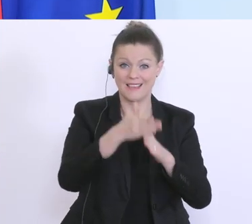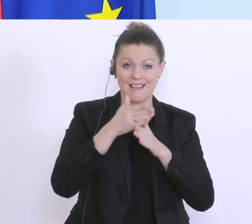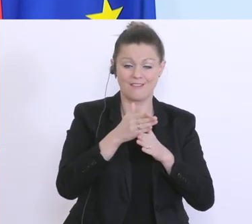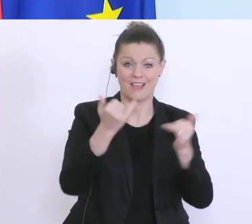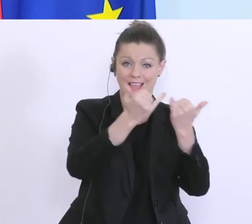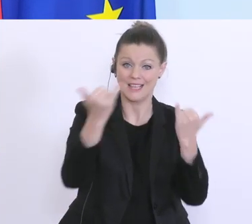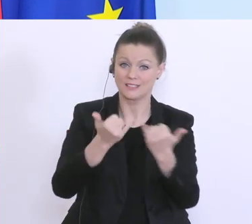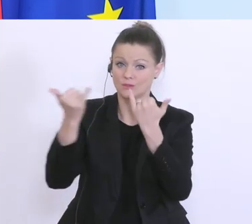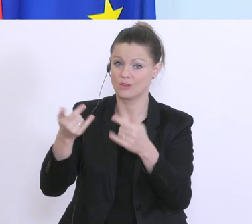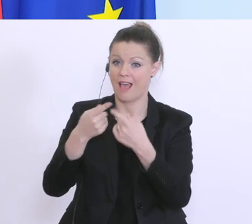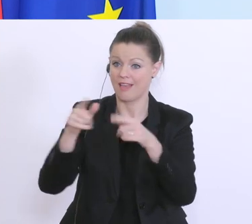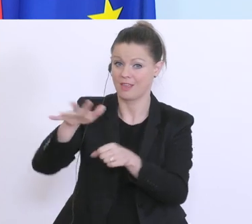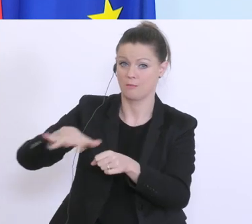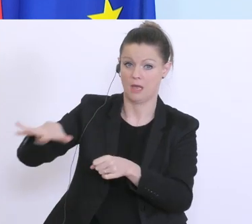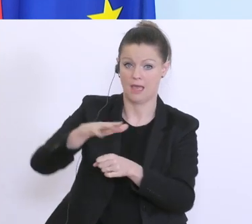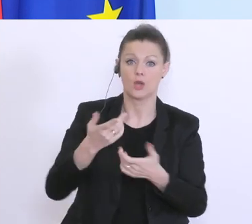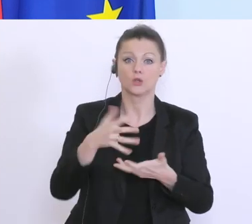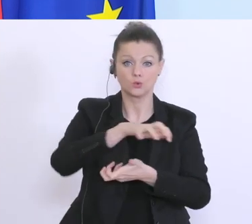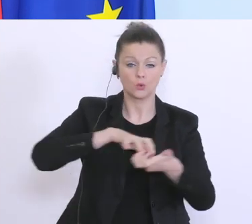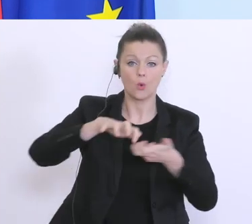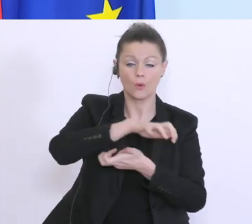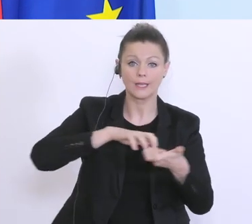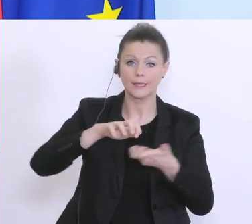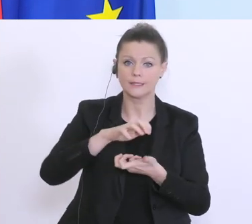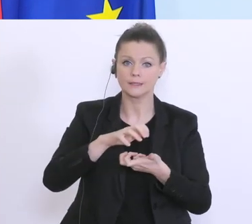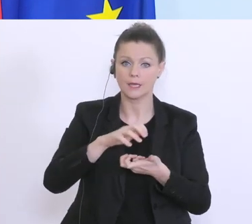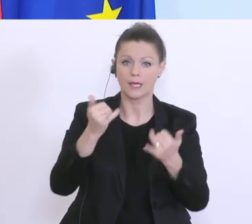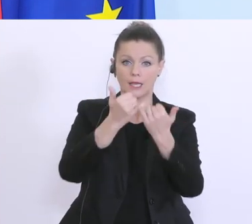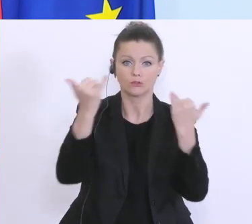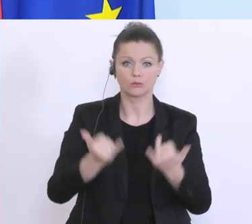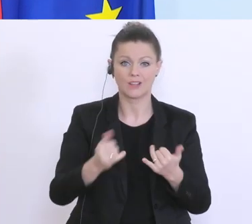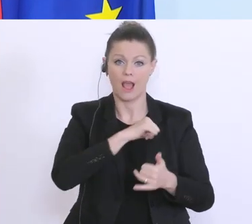von anderen Sektoren. Das ist keine Krise die irgendeine Institution alleine bewältigen kann,